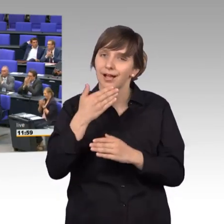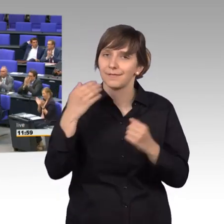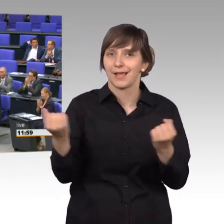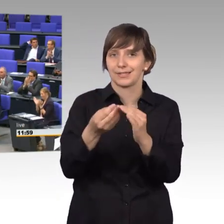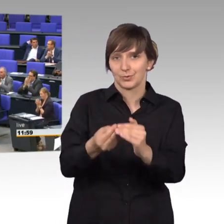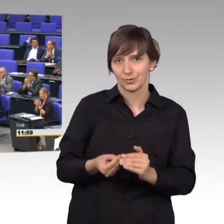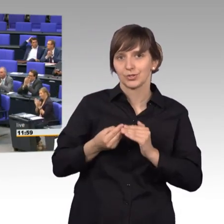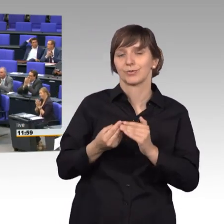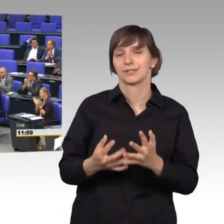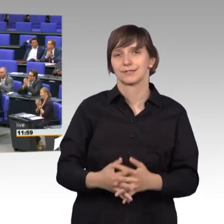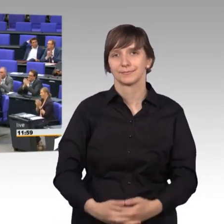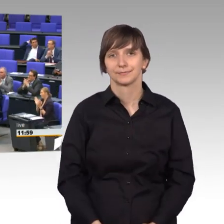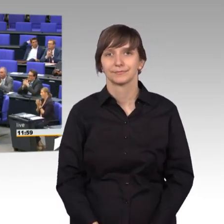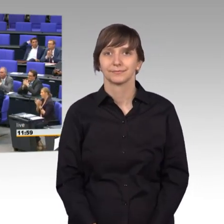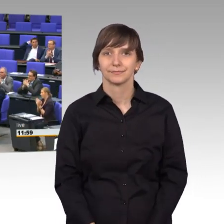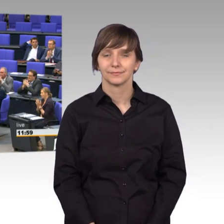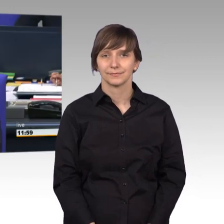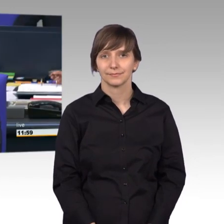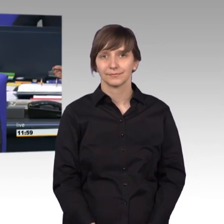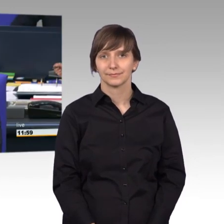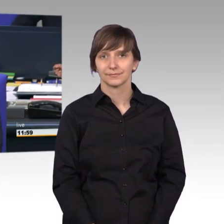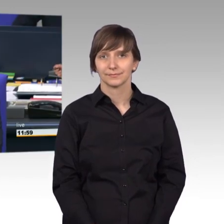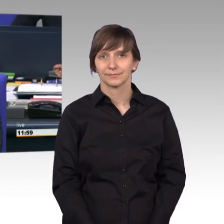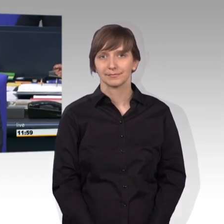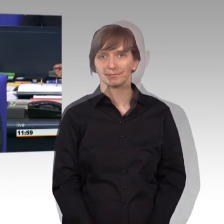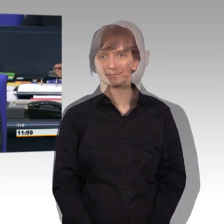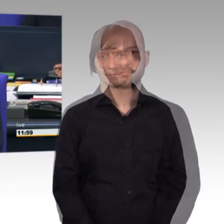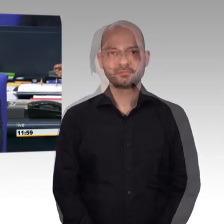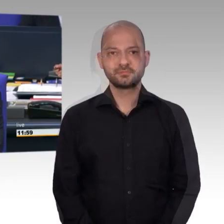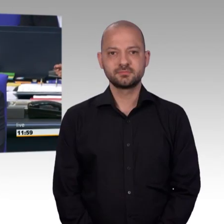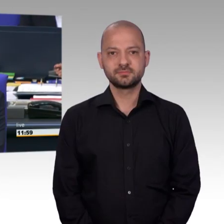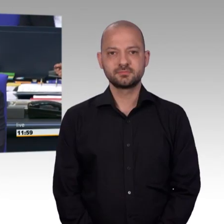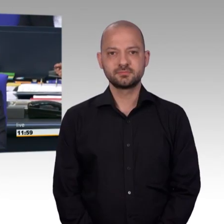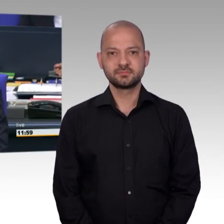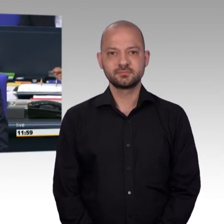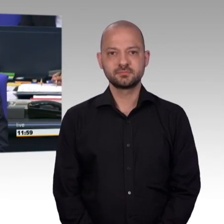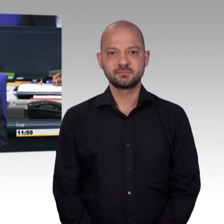[Präsident] Herzlichen Dank Frau Kollegin. Als nächstes für Bündnis 90/Die Grünen die Kollegin Corinna Rüffer.